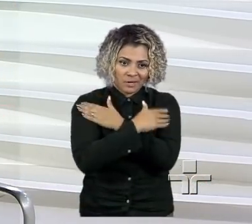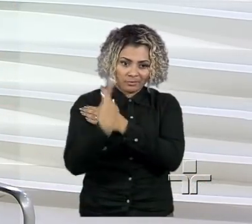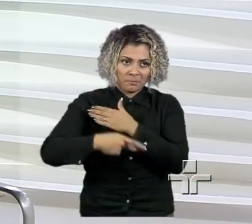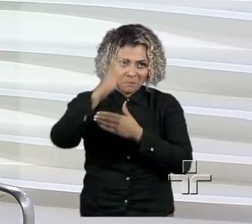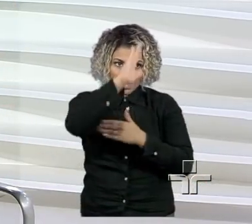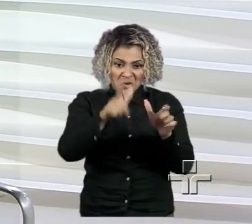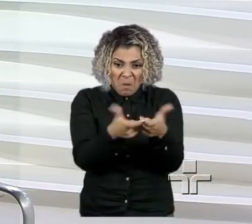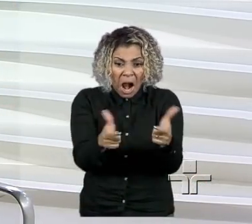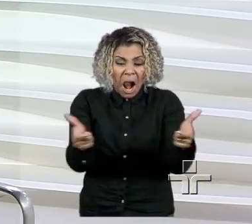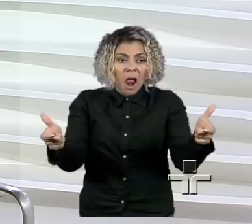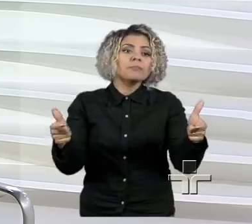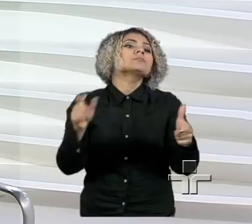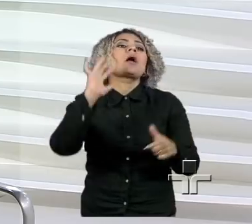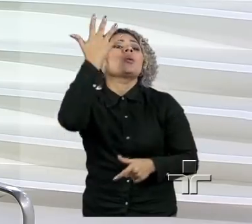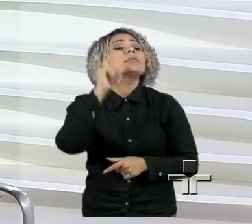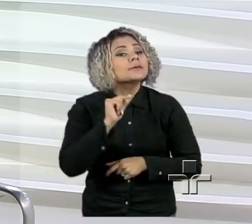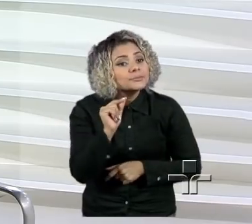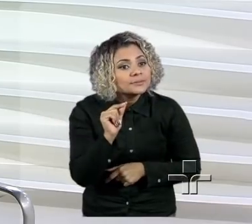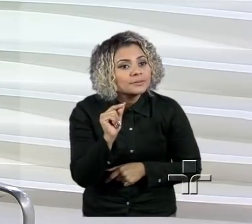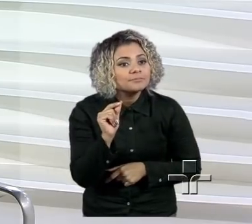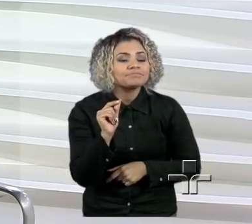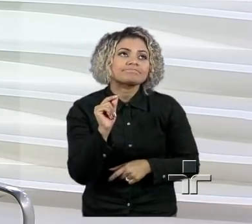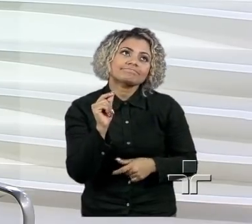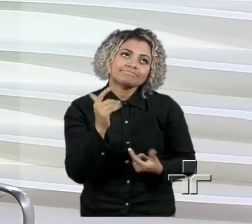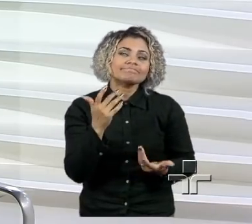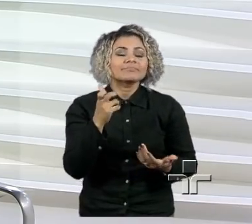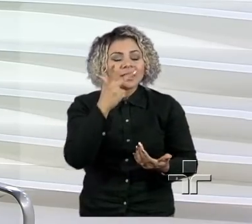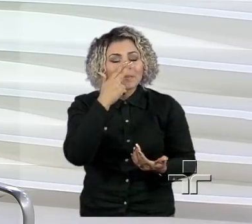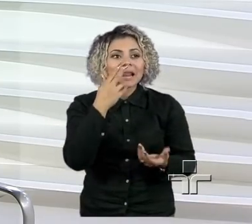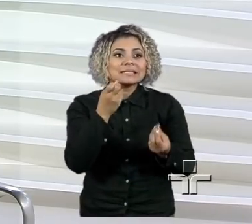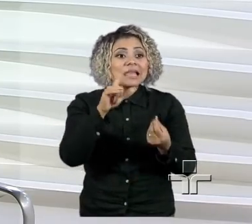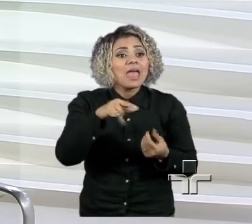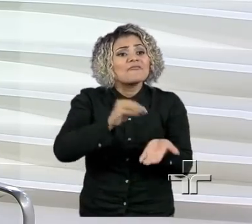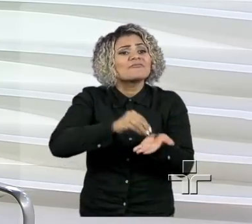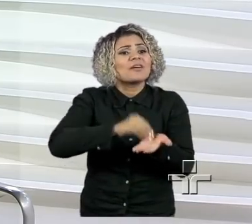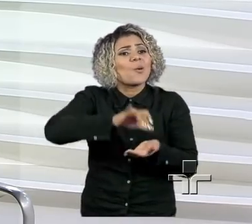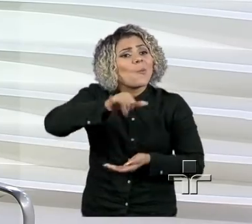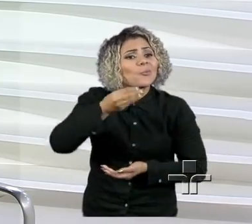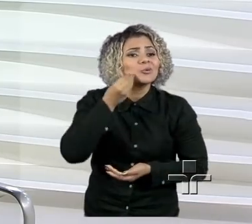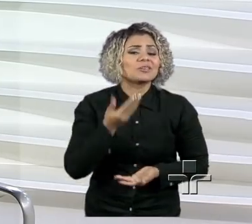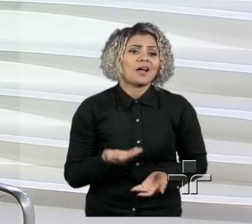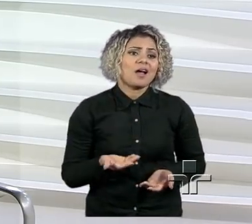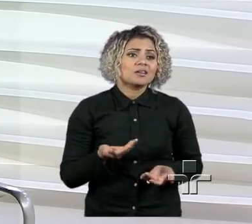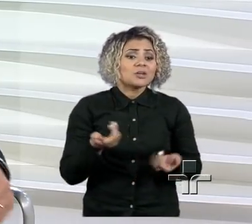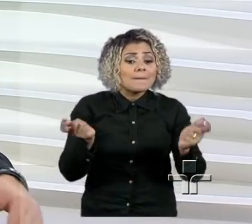levando um pouco para isso como uma falta até de oportunidade, de possibilidade.